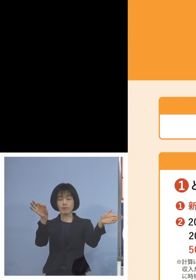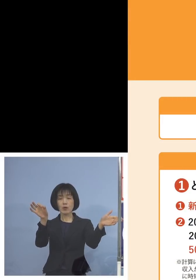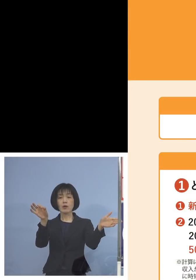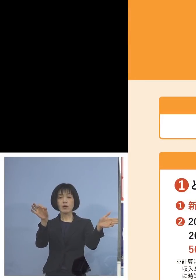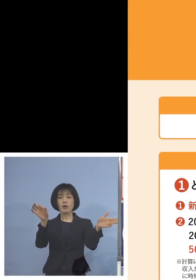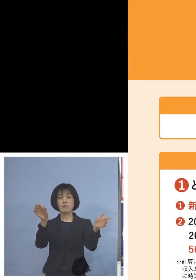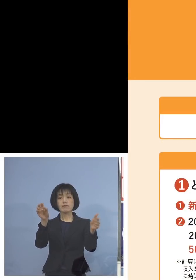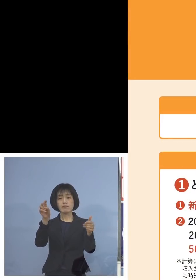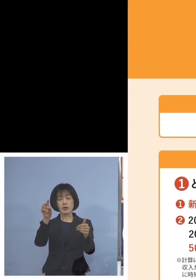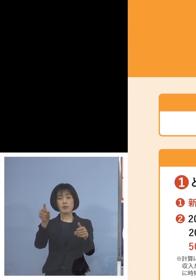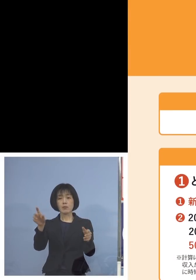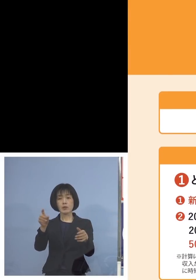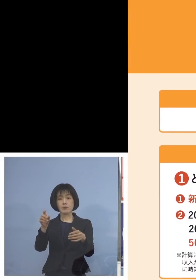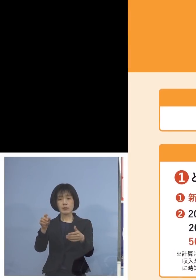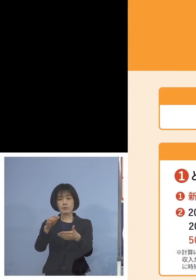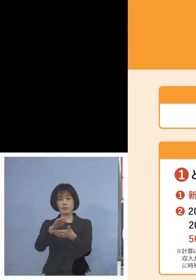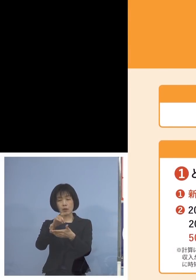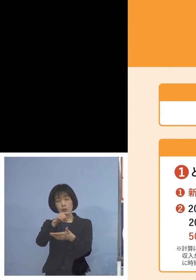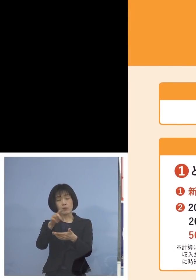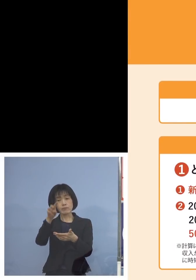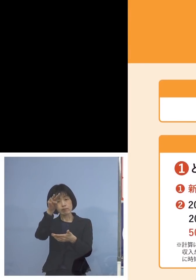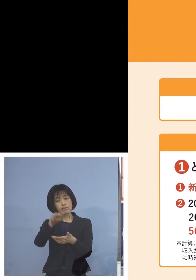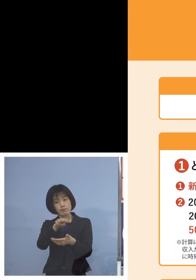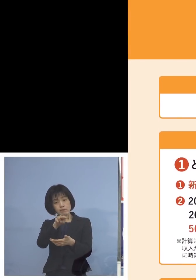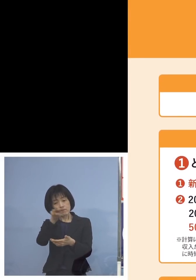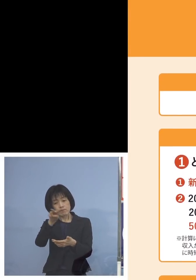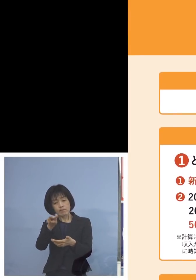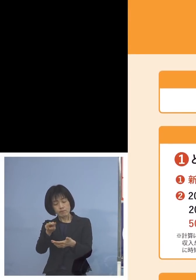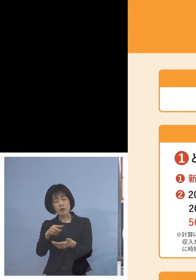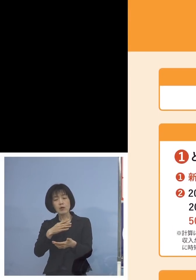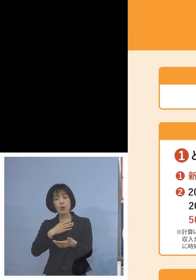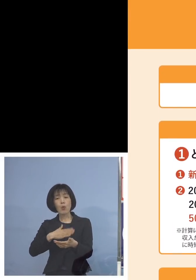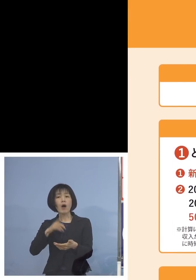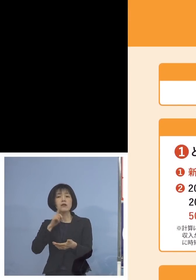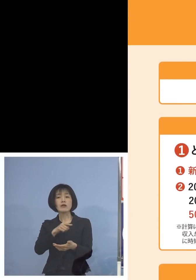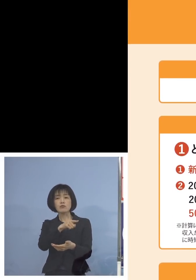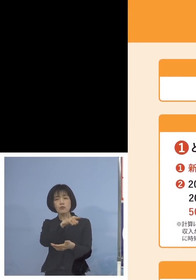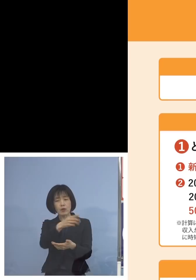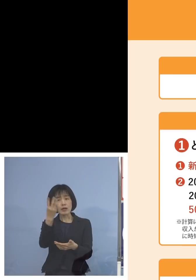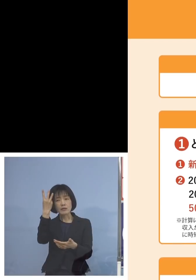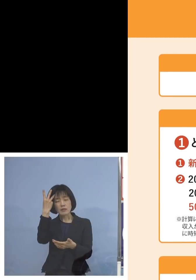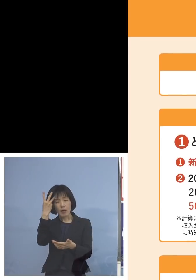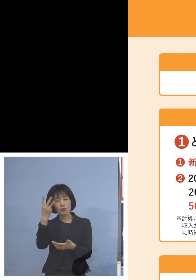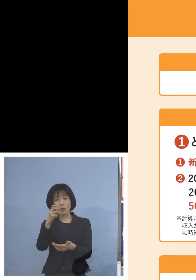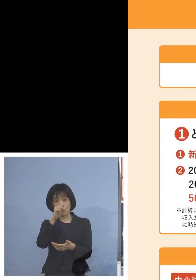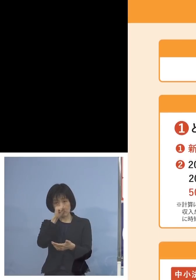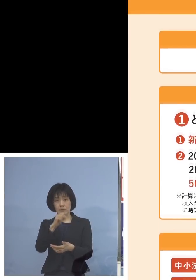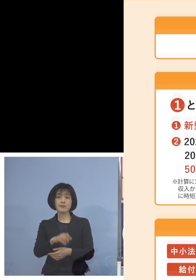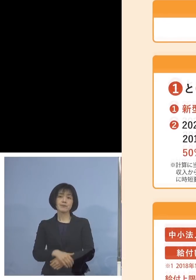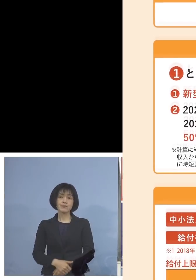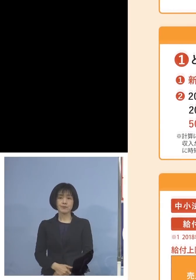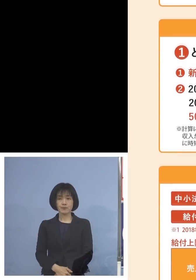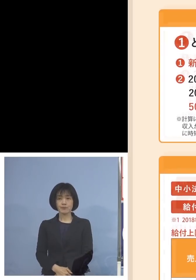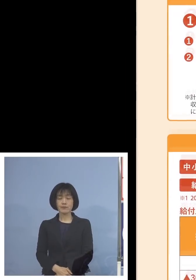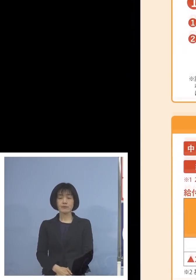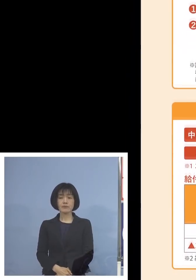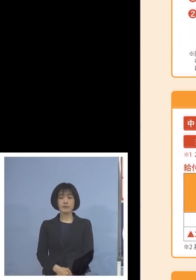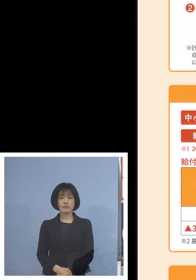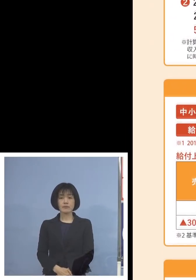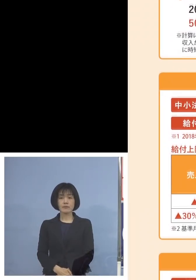まとめさせていただいておりますので こちらも参考にしていただければと思います